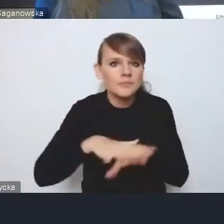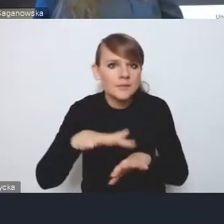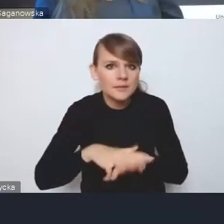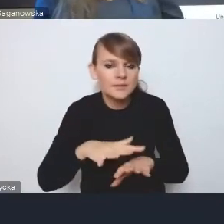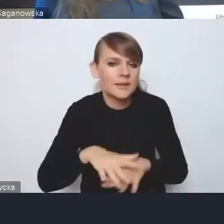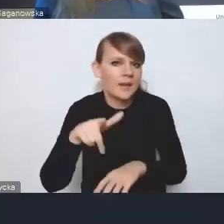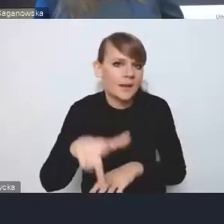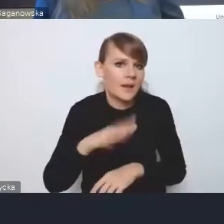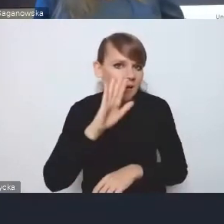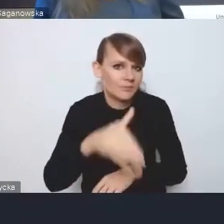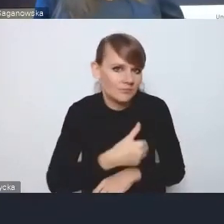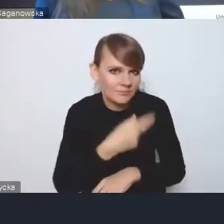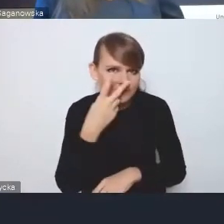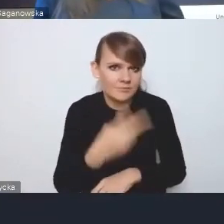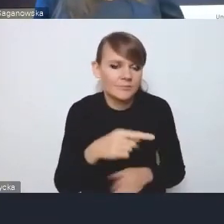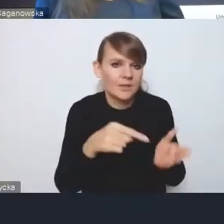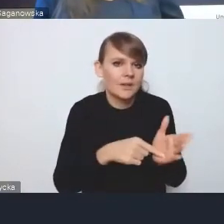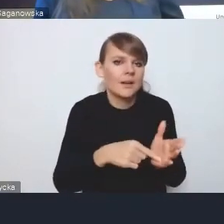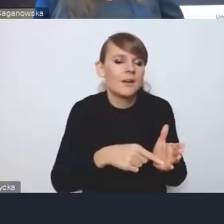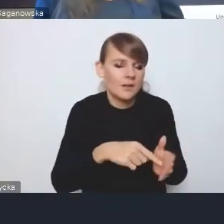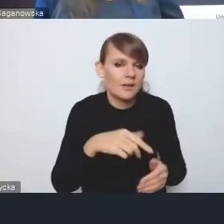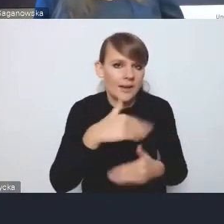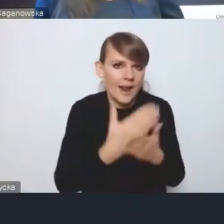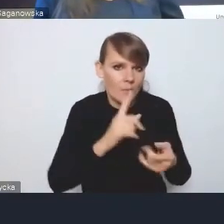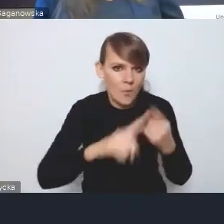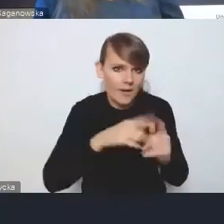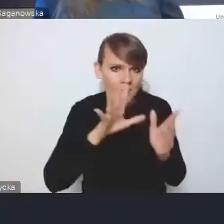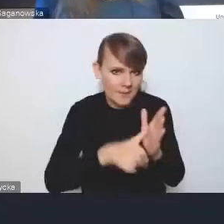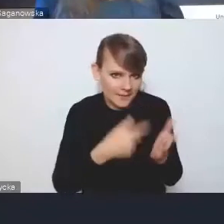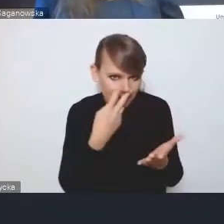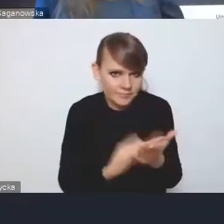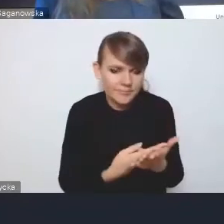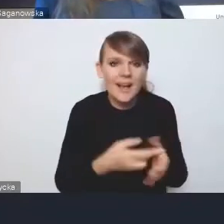który pojawia się w Krajowej Polityce Miejskiej, a obecne działania, że tak powiem,